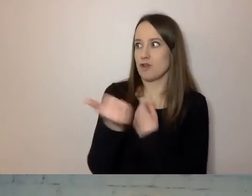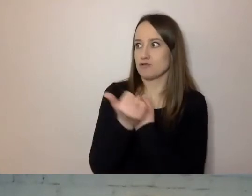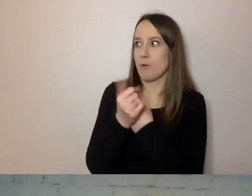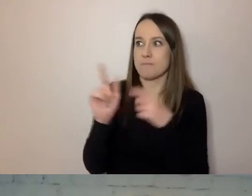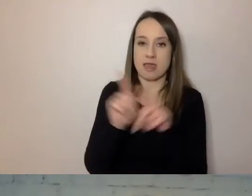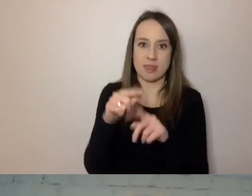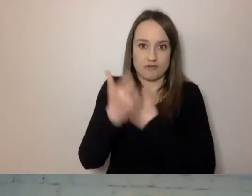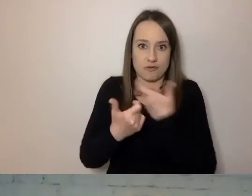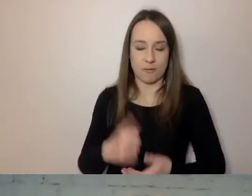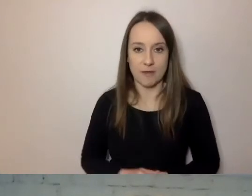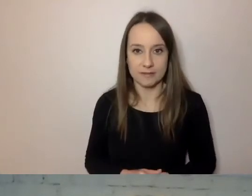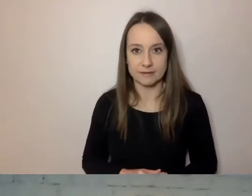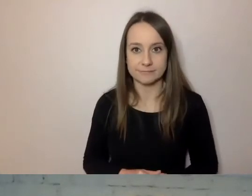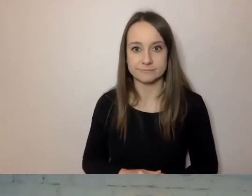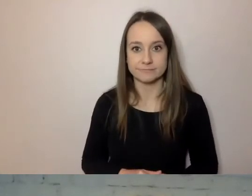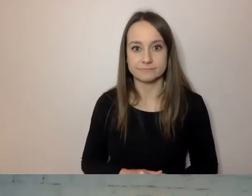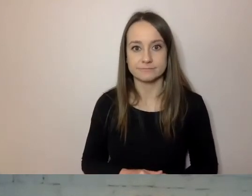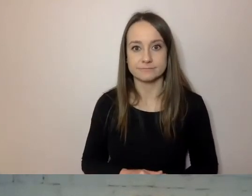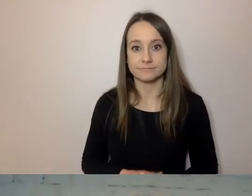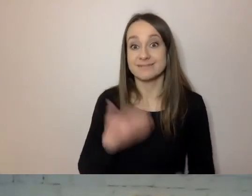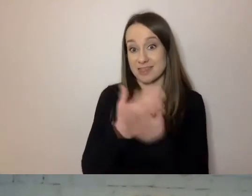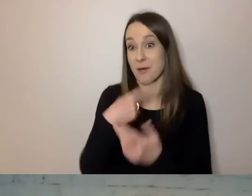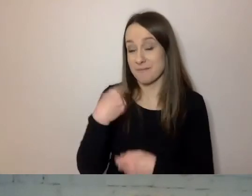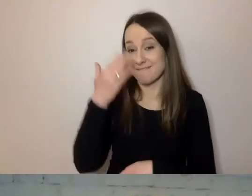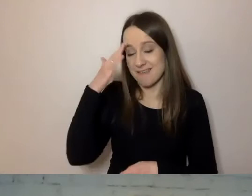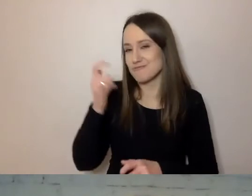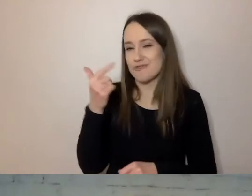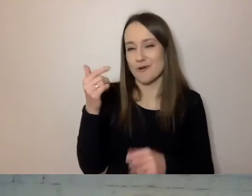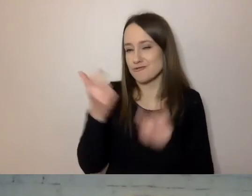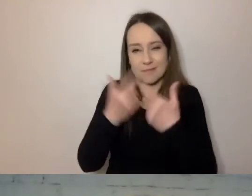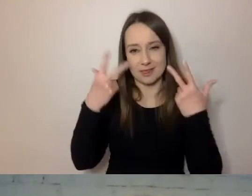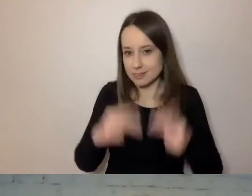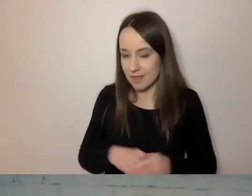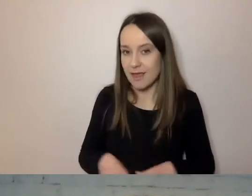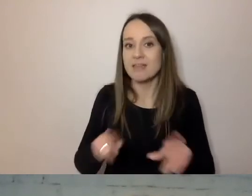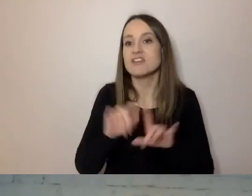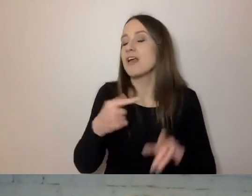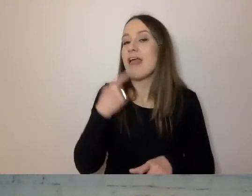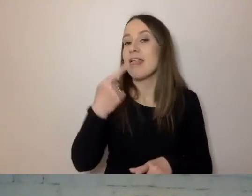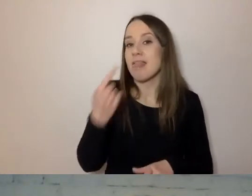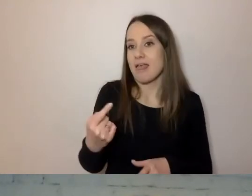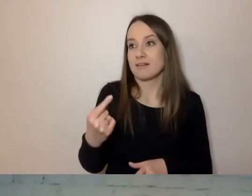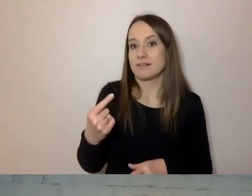Stąd wiemy, czego nie robić i jaki jest nasz język w komunikacji z klientem.